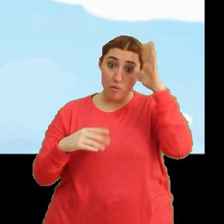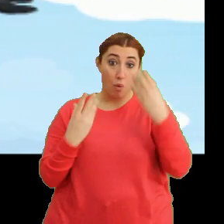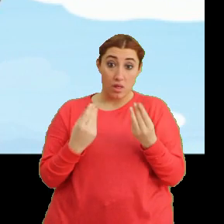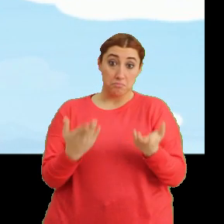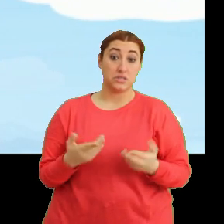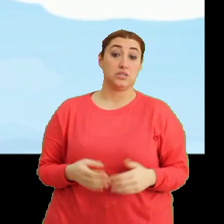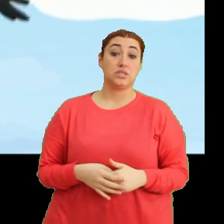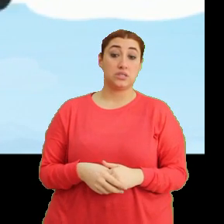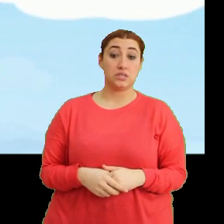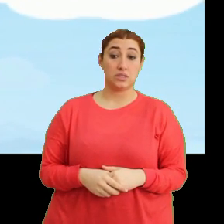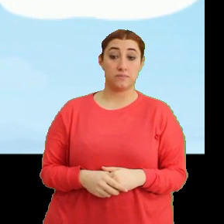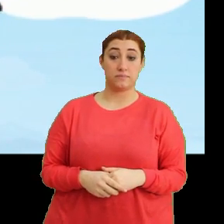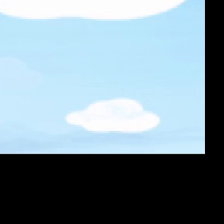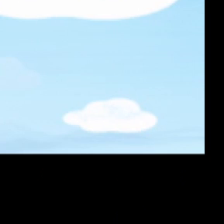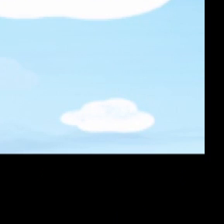(Müzik)